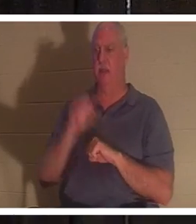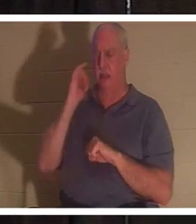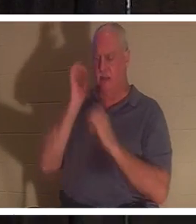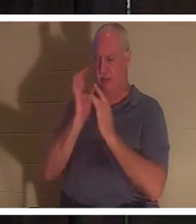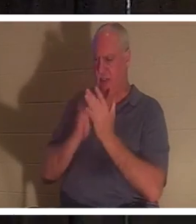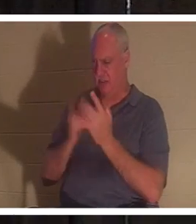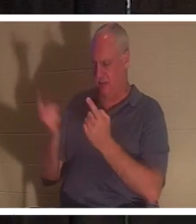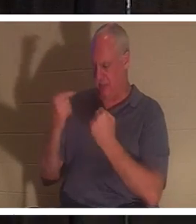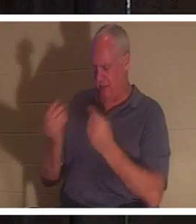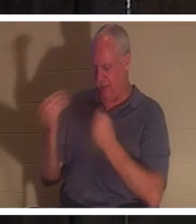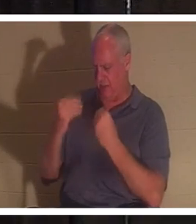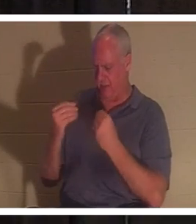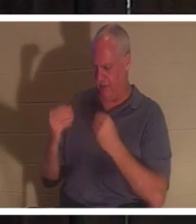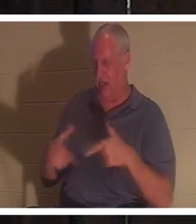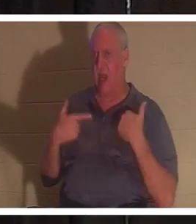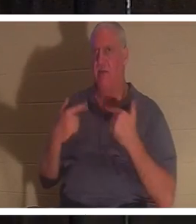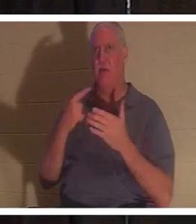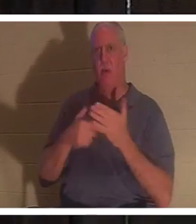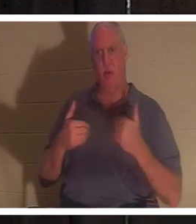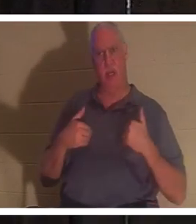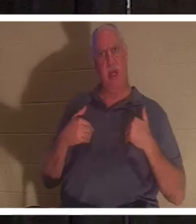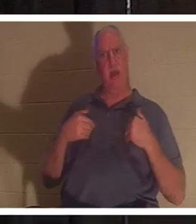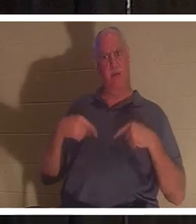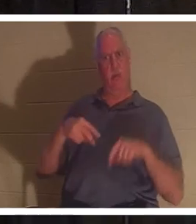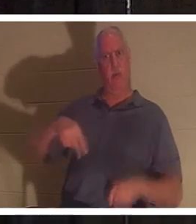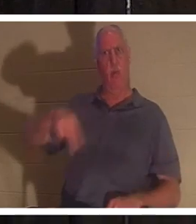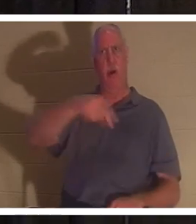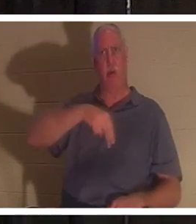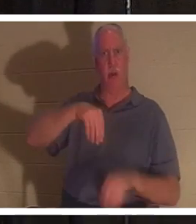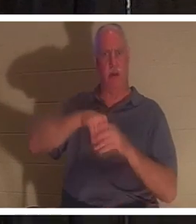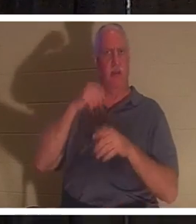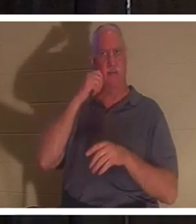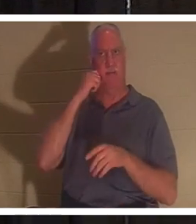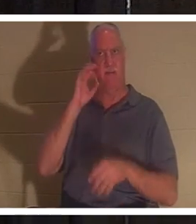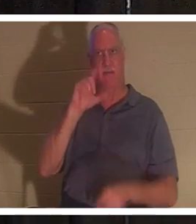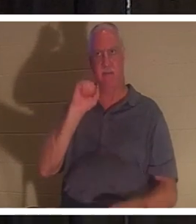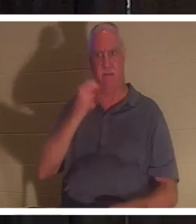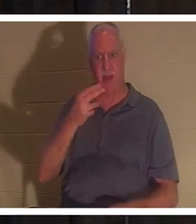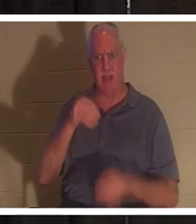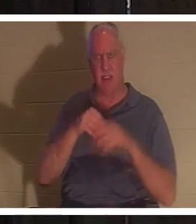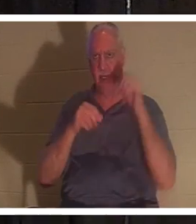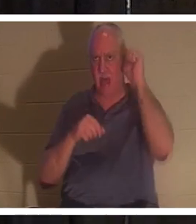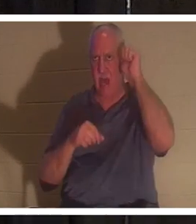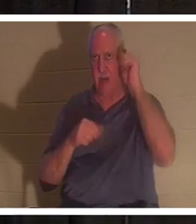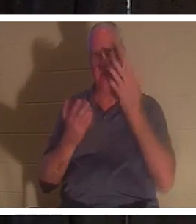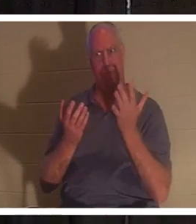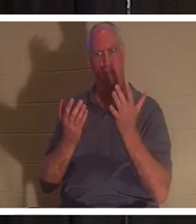私たちに命を与えるために来られたとしたら、私たちがアダムとして肉体を持って歩き回っている間、私たちは何を持っていたでしょうか？私と一緒ですか？ 私たちが死んでいたので、 彼は